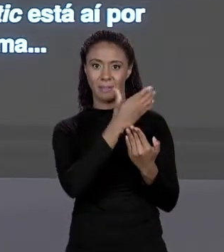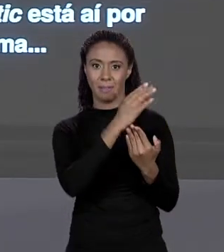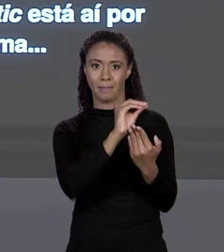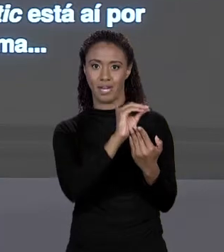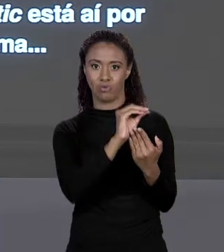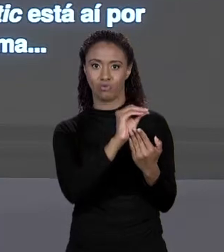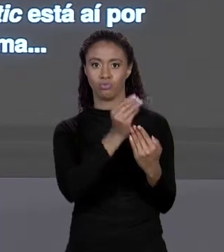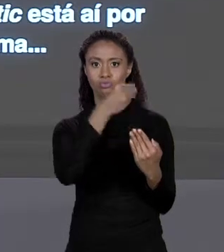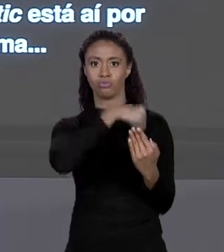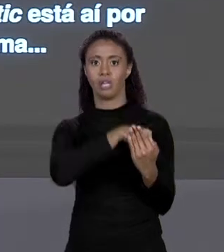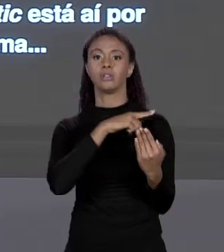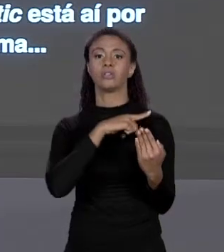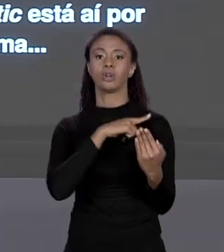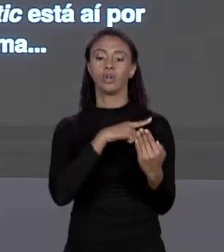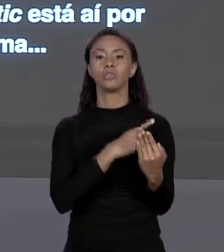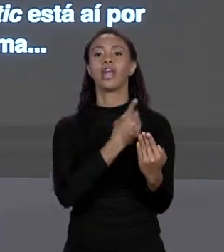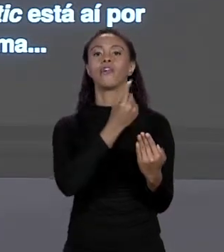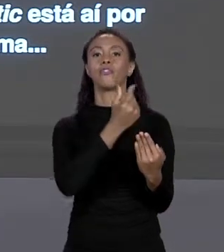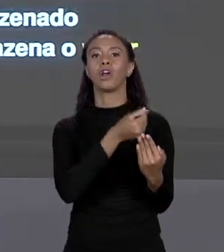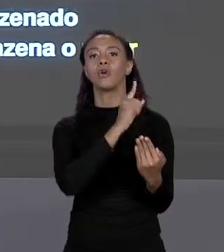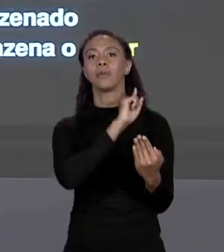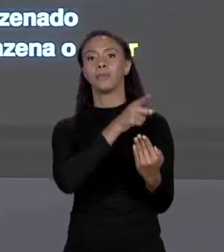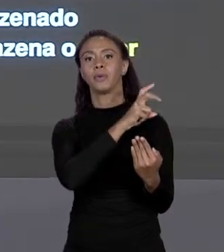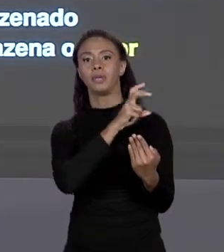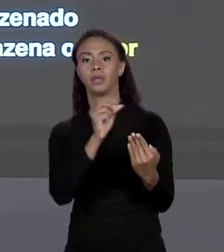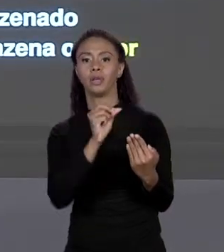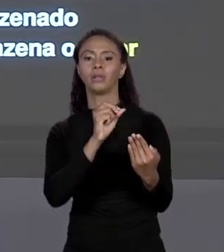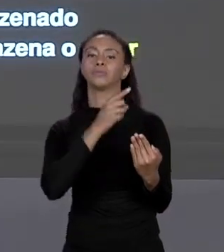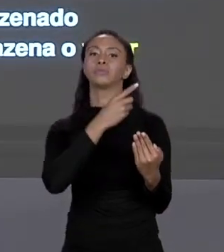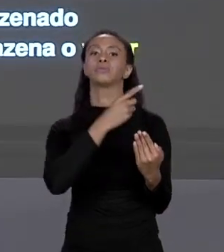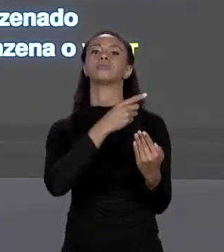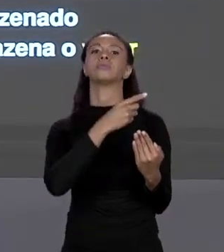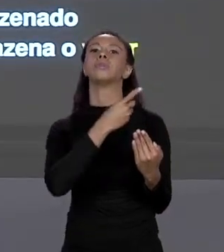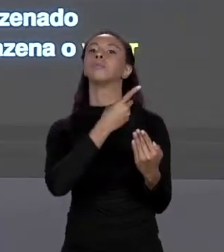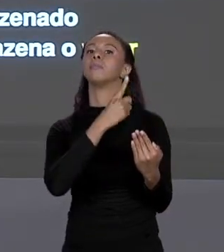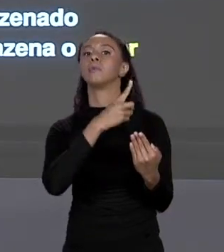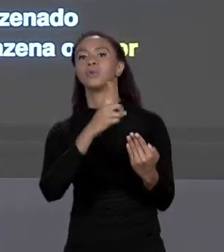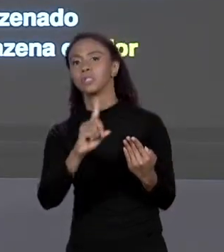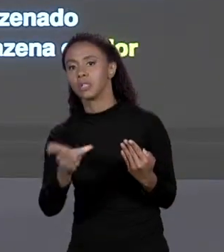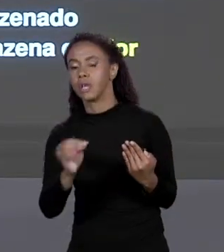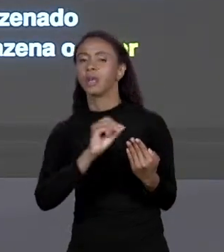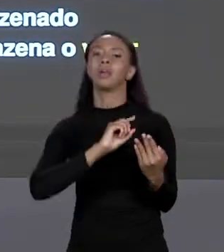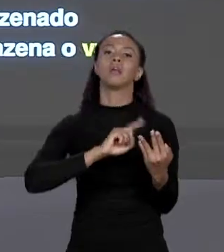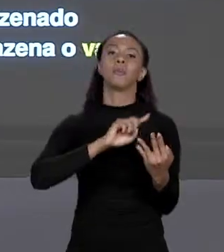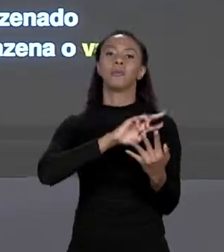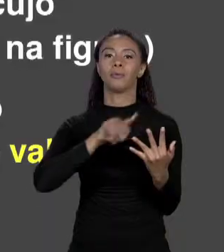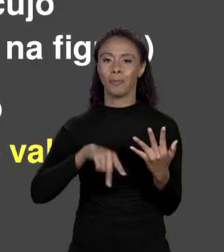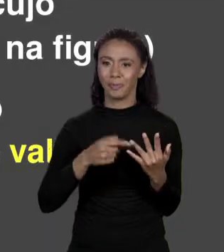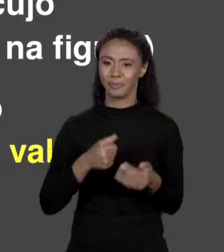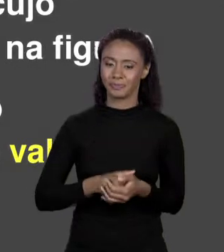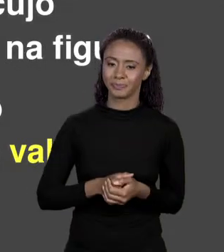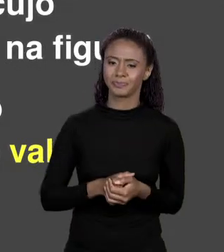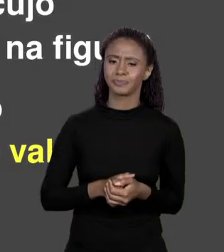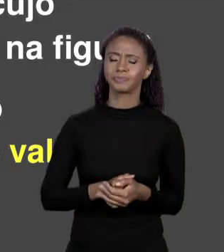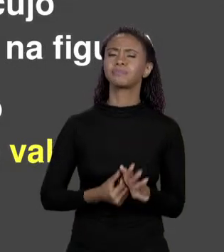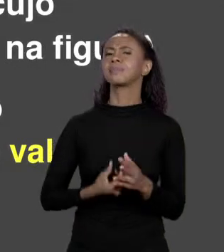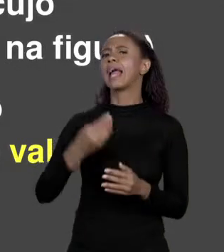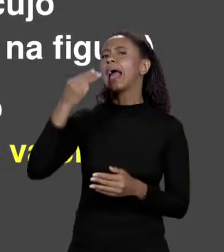EU DISSE O "STATIC" POR ENQUANTO ACEITA. VAMOS LEMBRAR COMO FUNCIONA A MEMÓRIA. QUANDO TINHA UMA VARIÁVEL